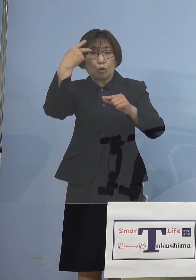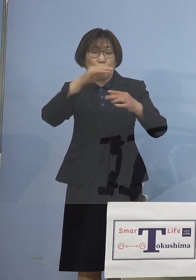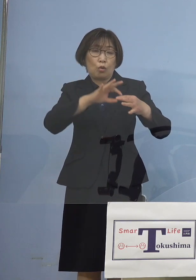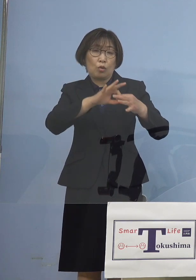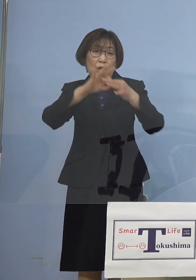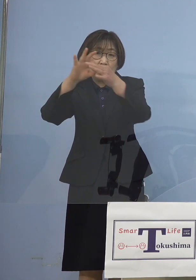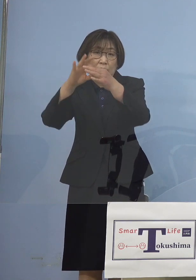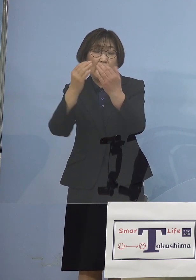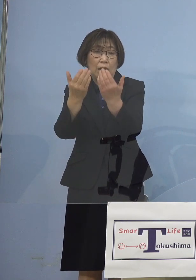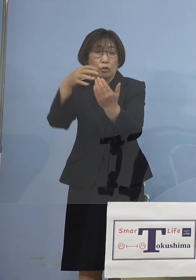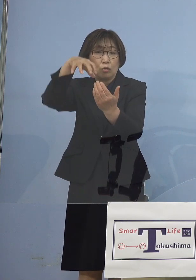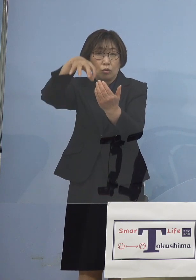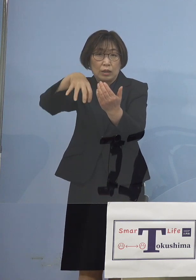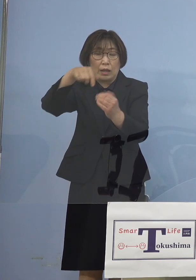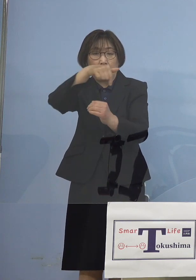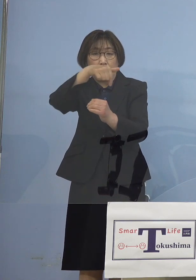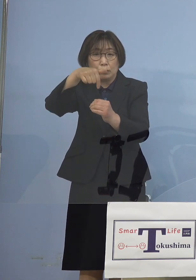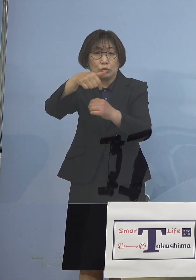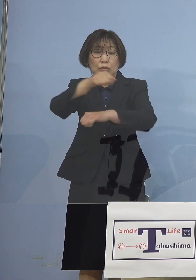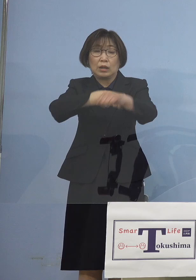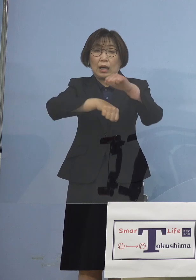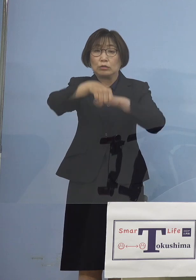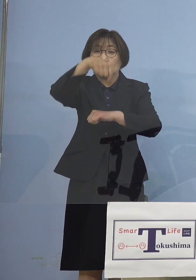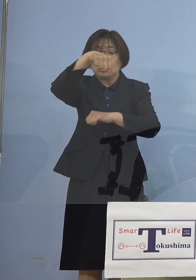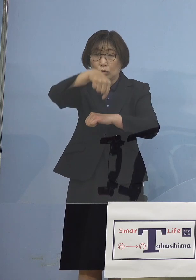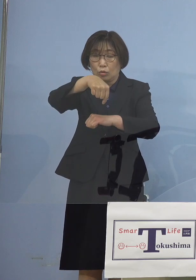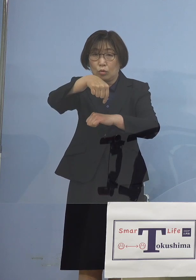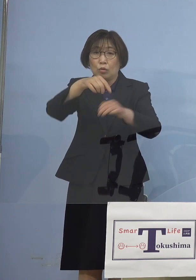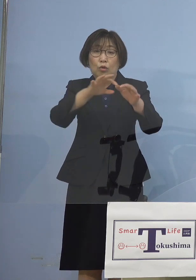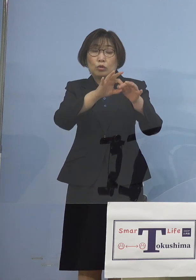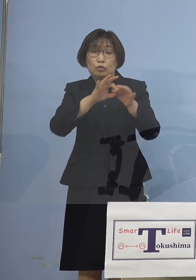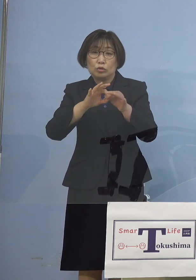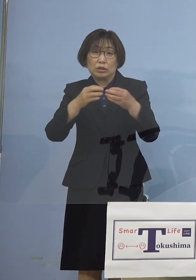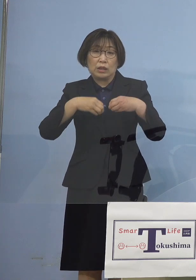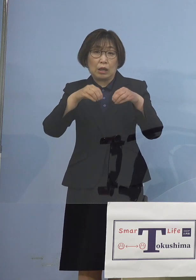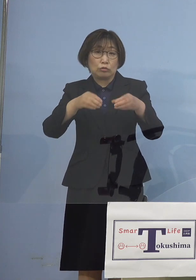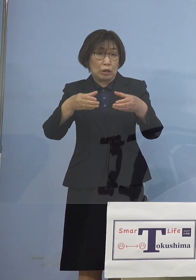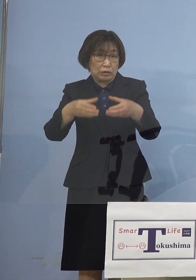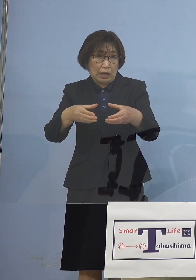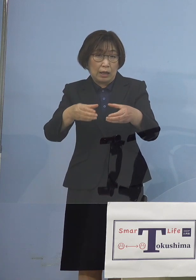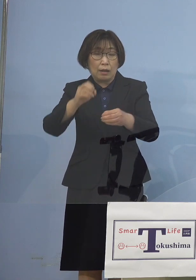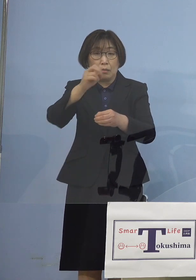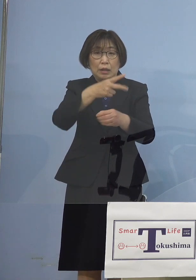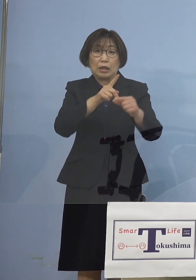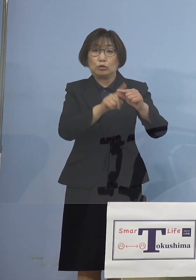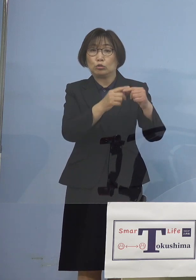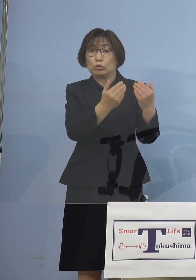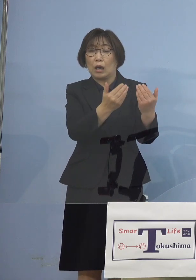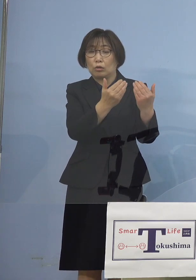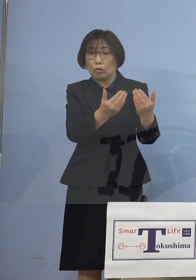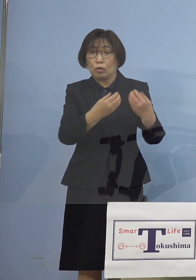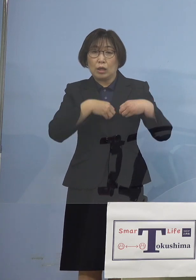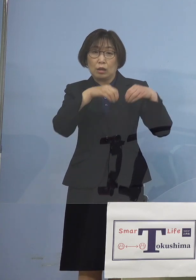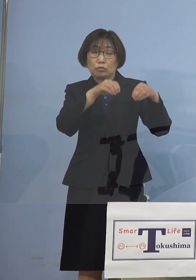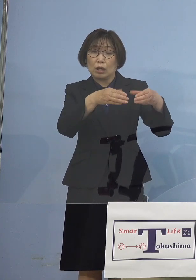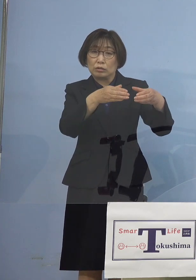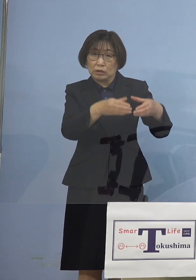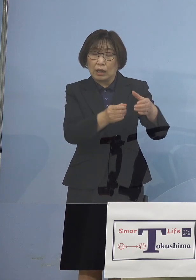部活動を介したクラスターが出る あるいは中学校でクラスターが出る こうした点も あったわけでありますが